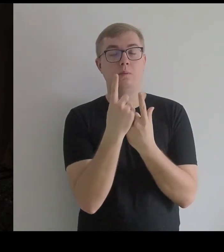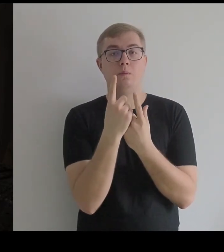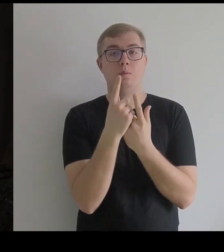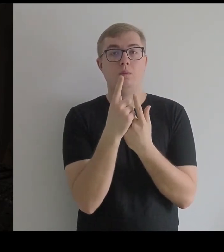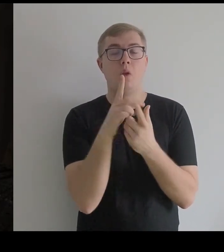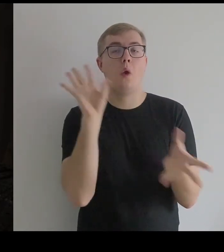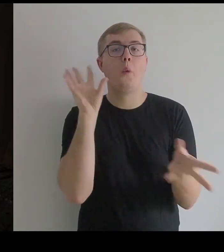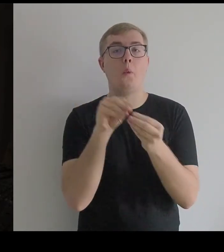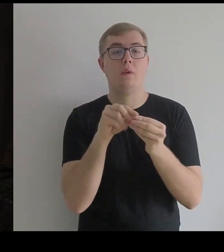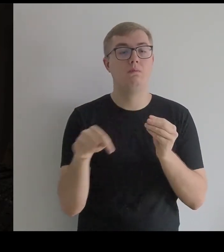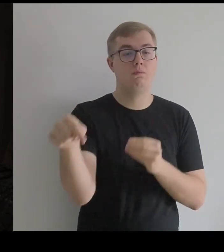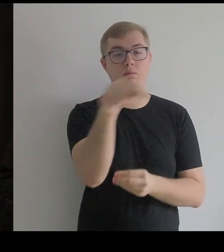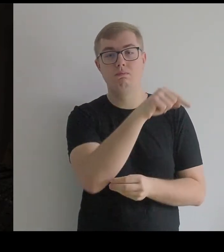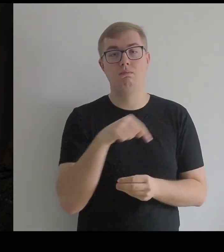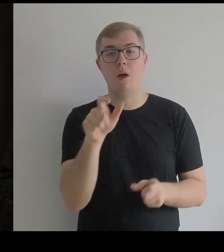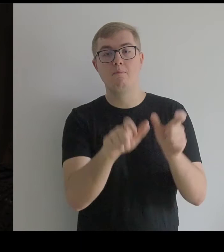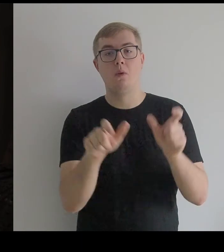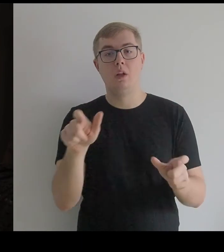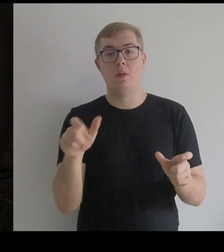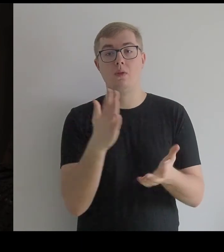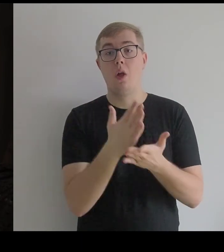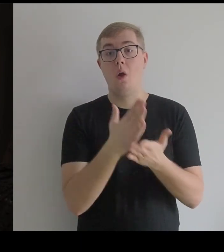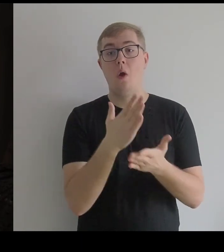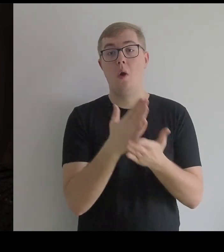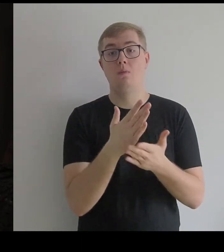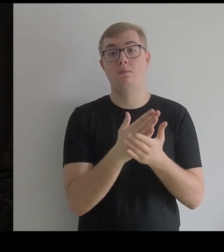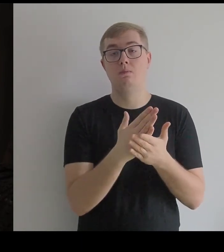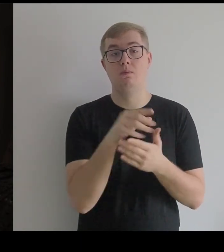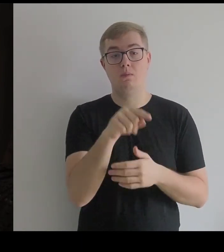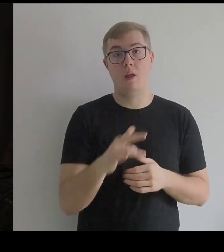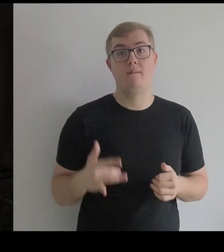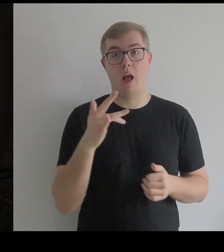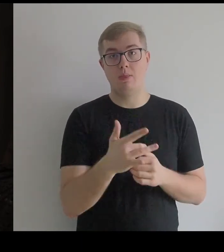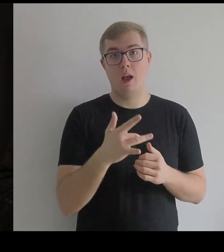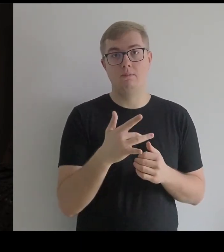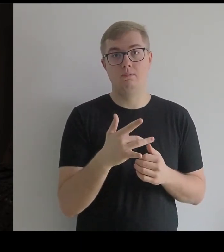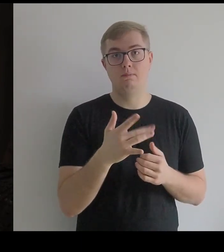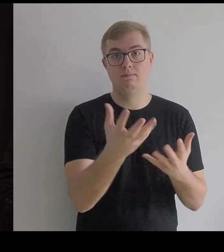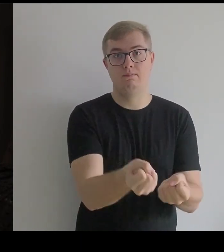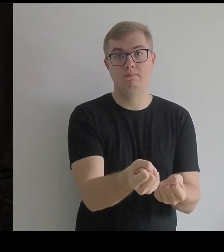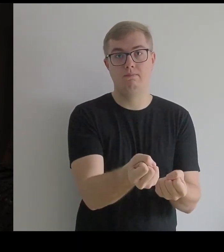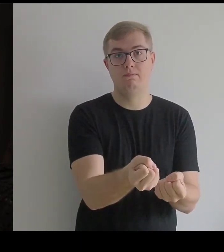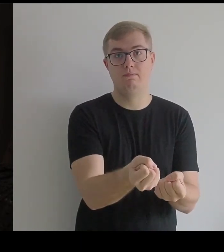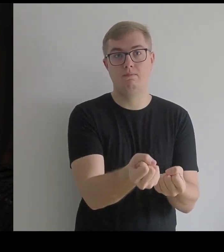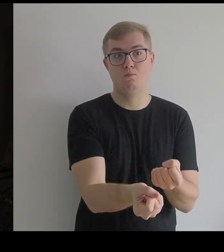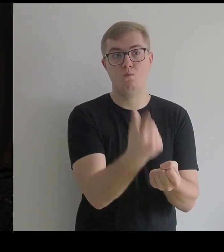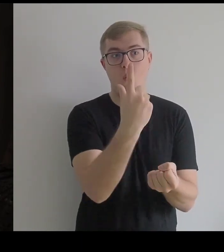Z tych propozycji, które Kantor miał, Infantka została do końca.